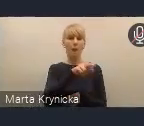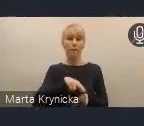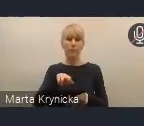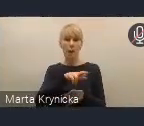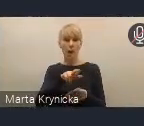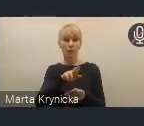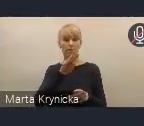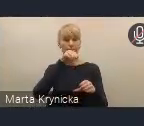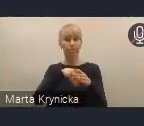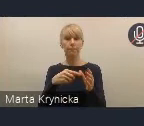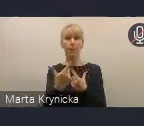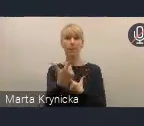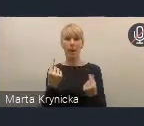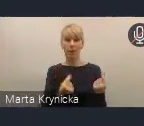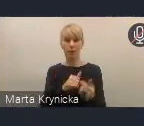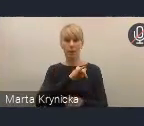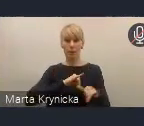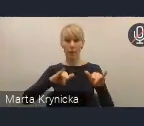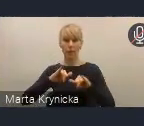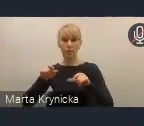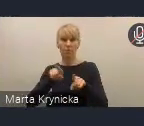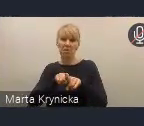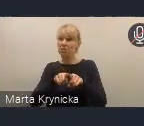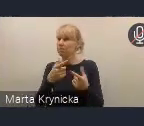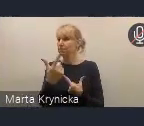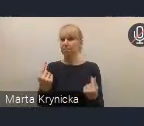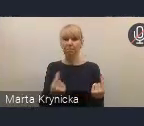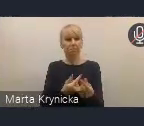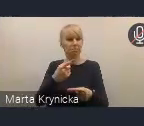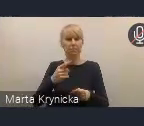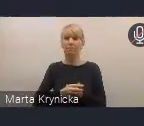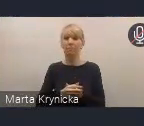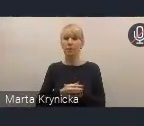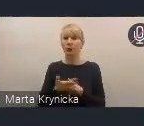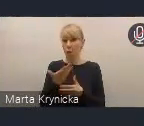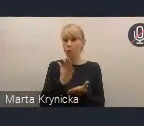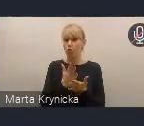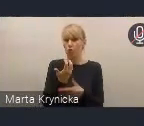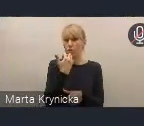na równych i partnerskich zasadach, tak jak do tej pory miało to miejsce